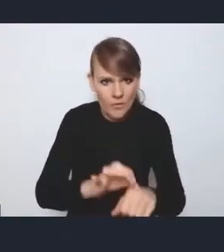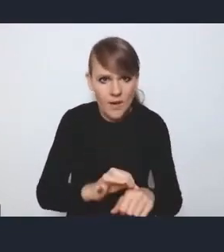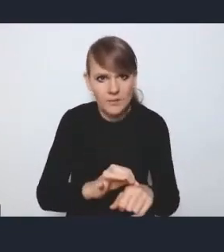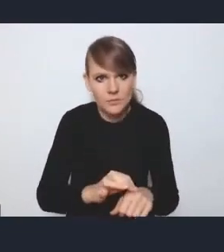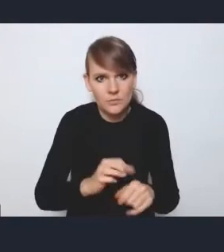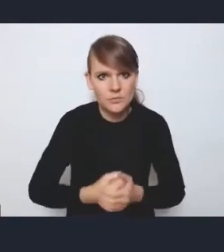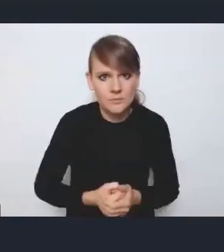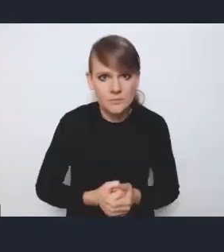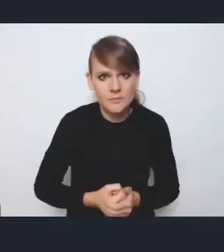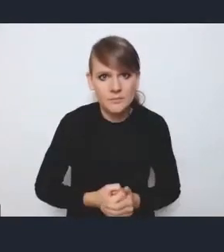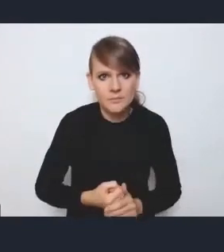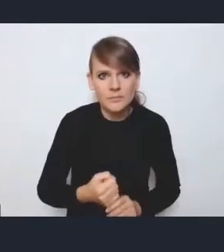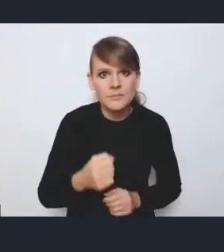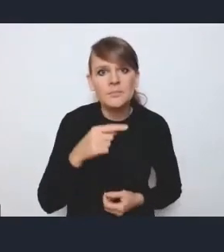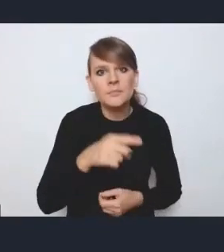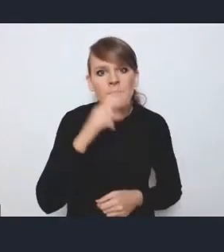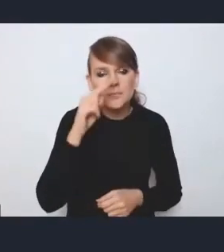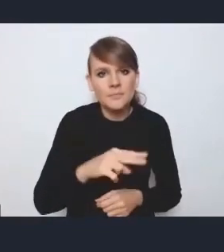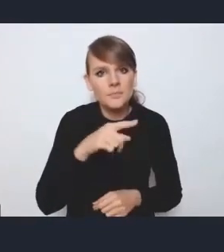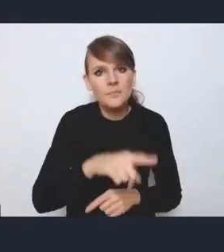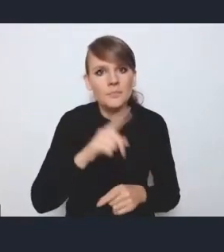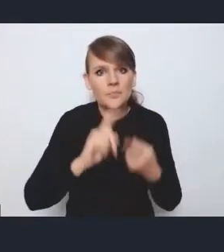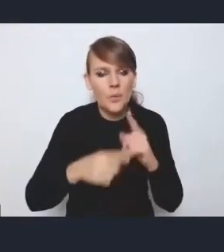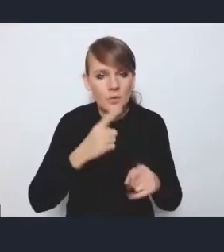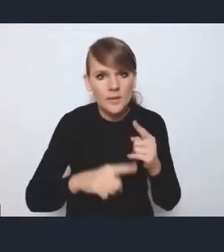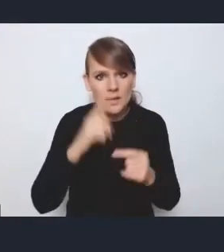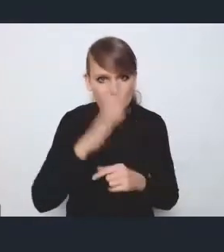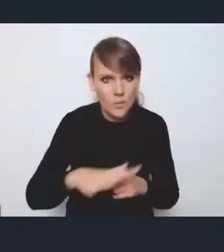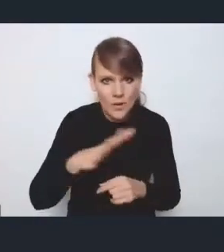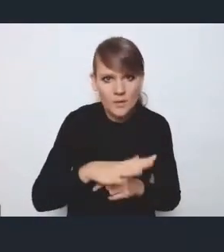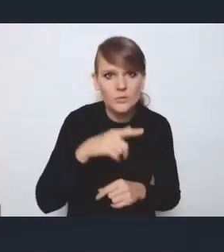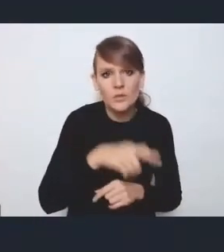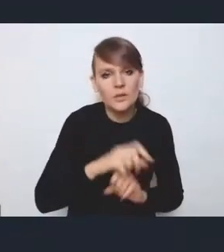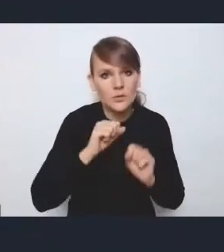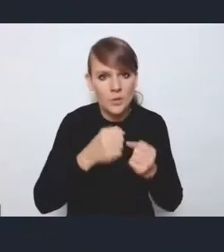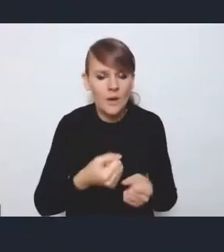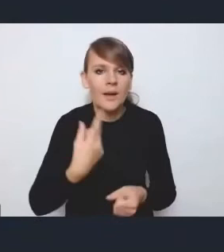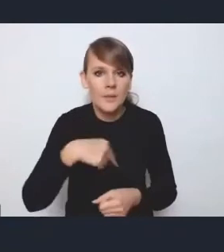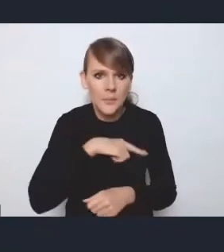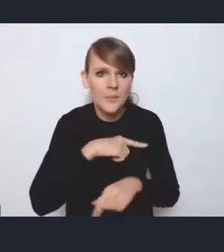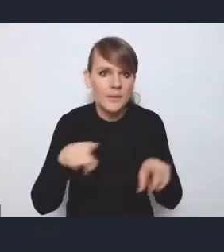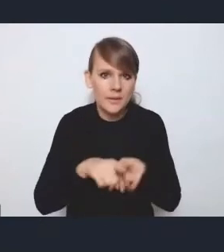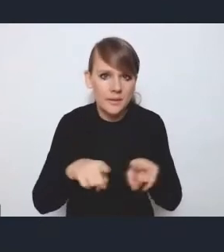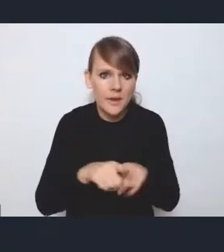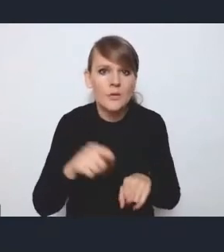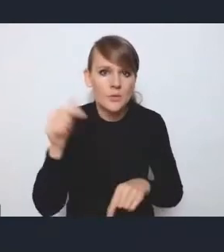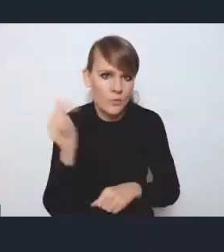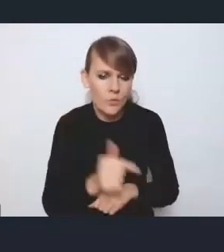w kontekście tutaj tej polityki społecznej. I tych działań programowanych, więc my też pewnego rodzaju musimy mieć tutaj,